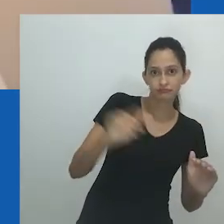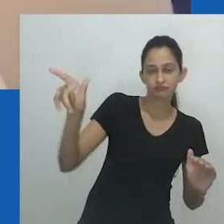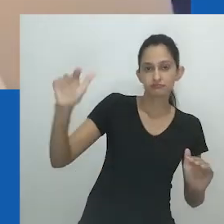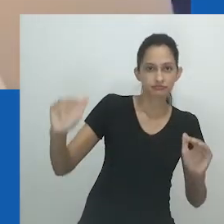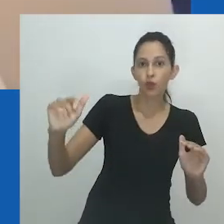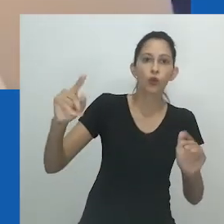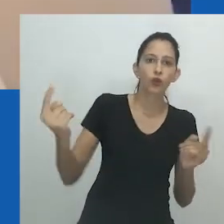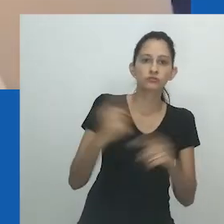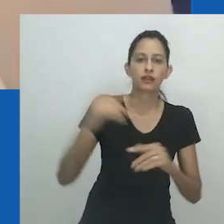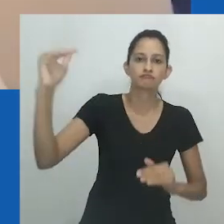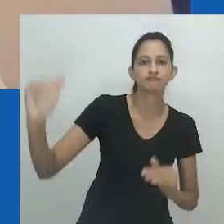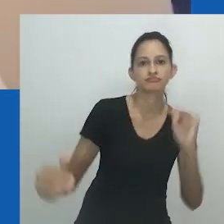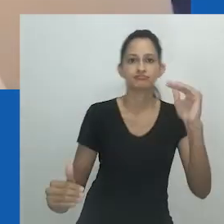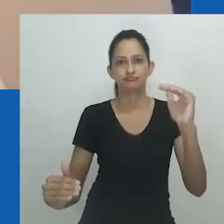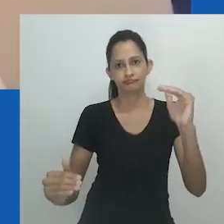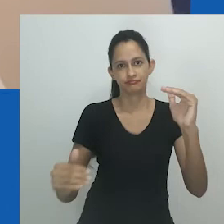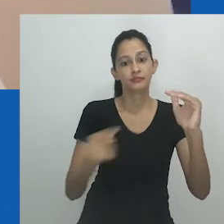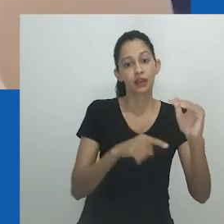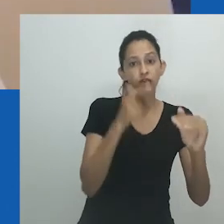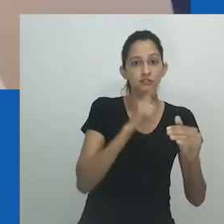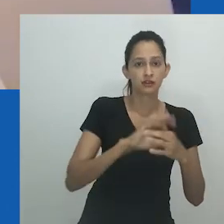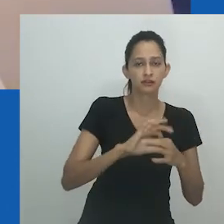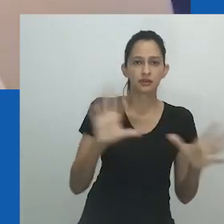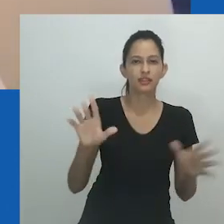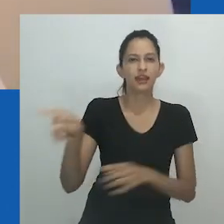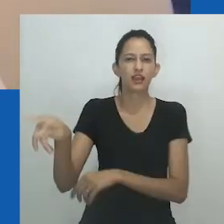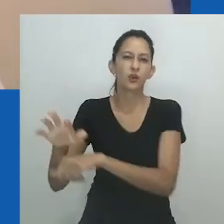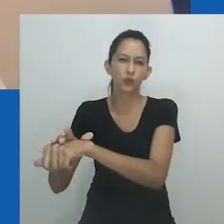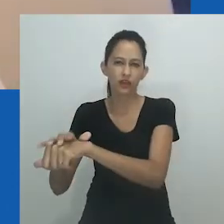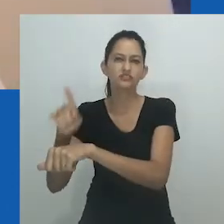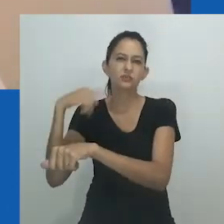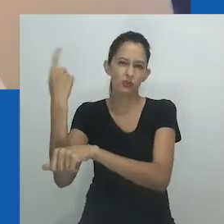reivindicando e revelando um aspecto da cultura que muitas vezes se mantém oculto.